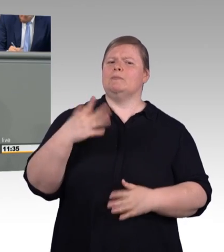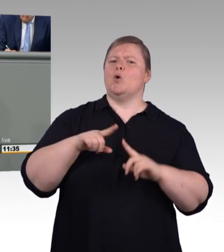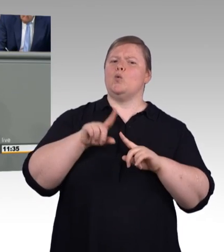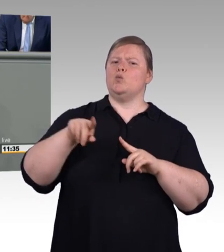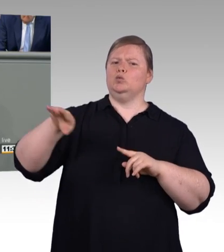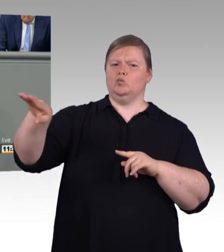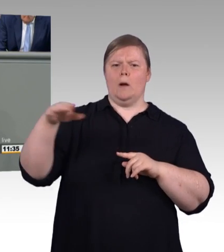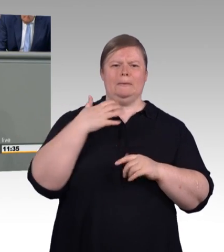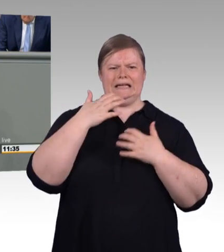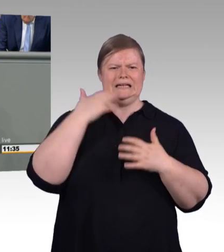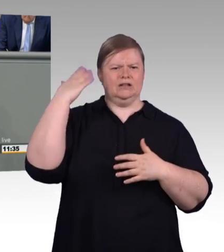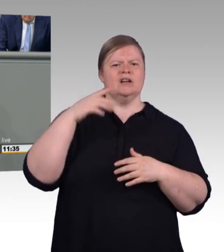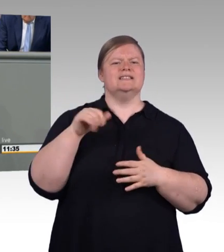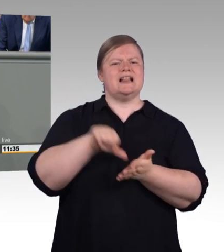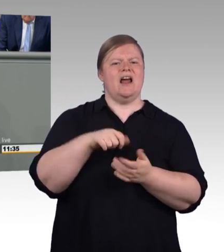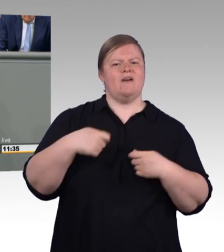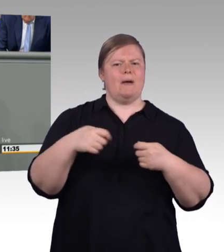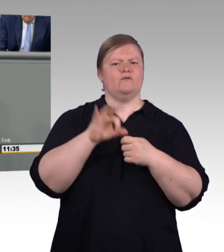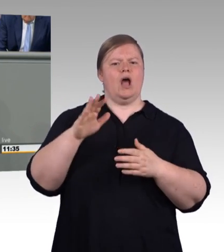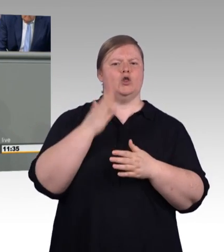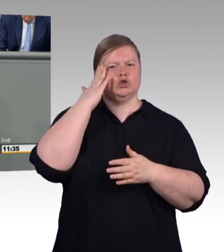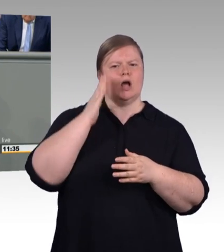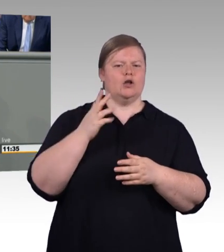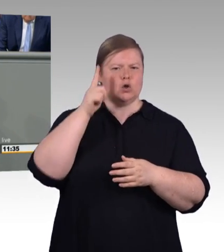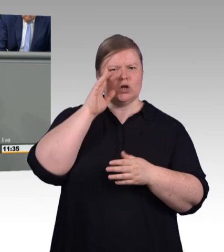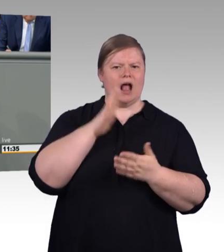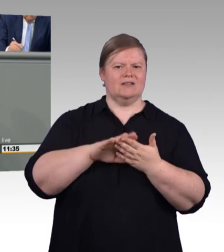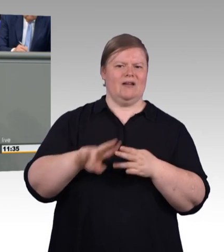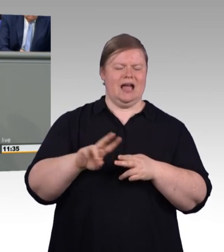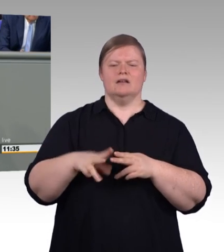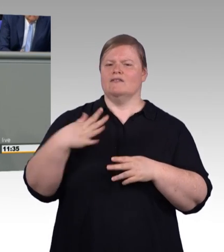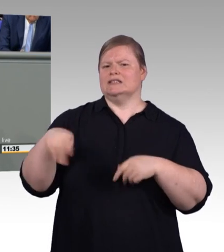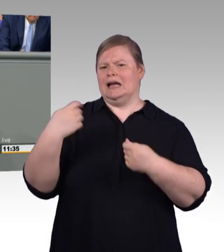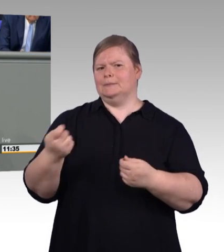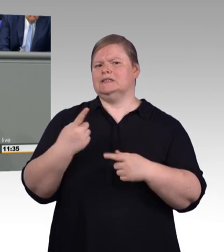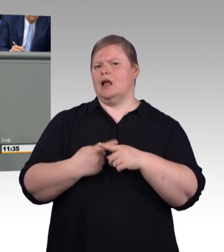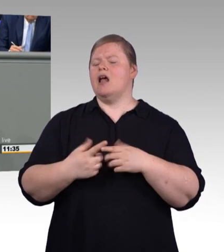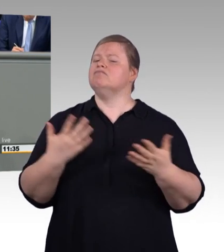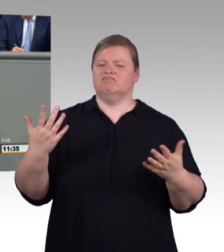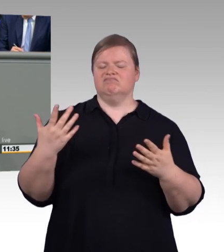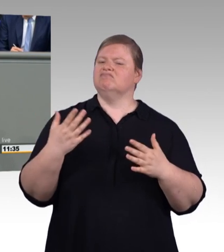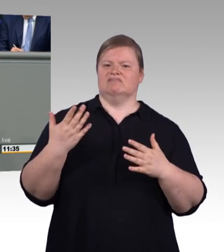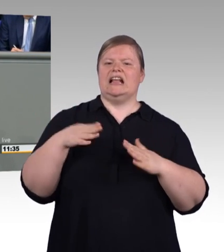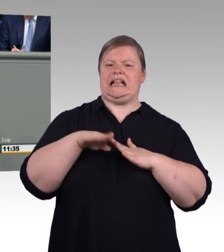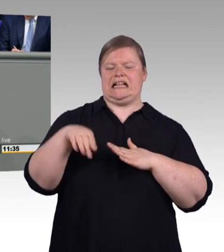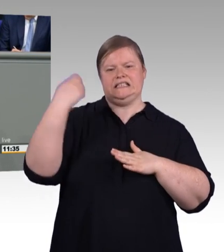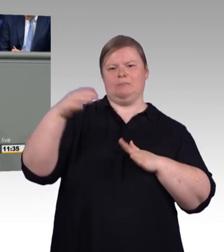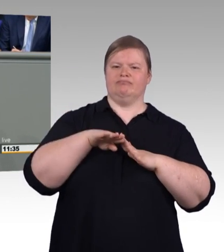da müssen Sie bis zu 14 Wochen warten. Wir bräuchten also dringend mehr Handwerker, meine sehr geehrten Damen und Herren,